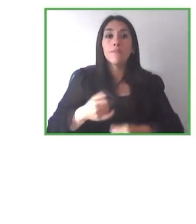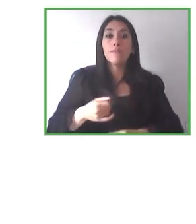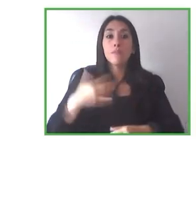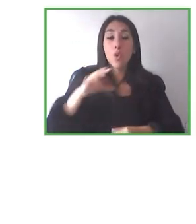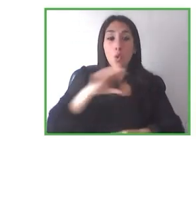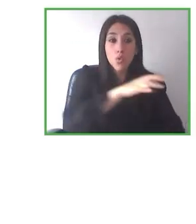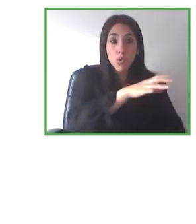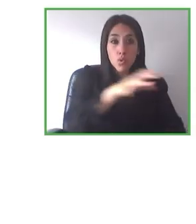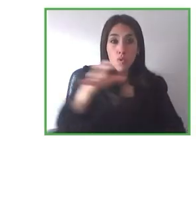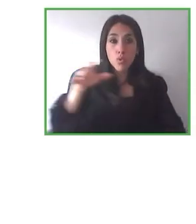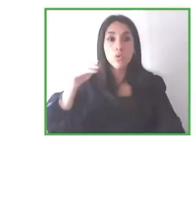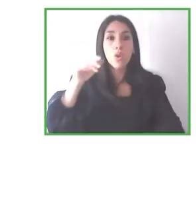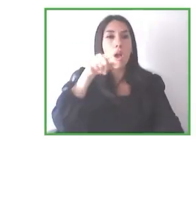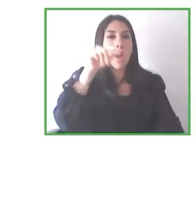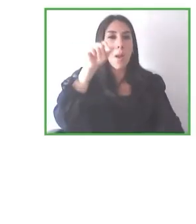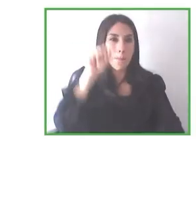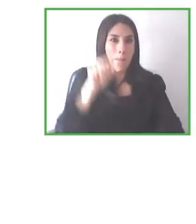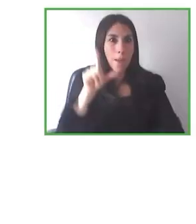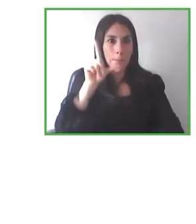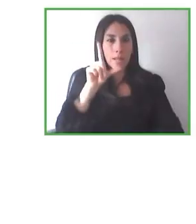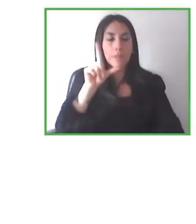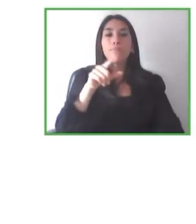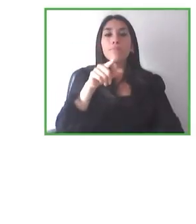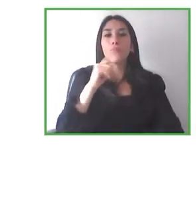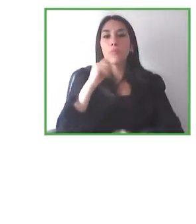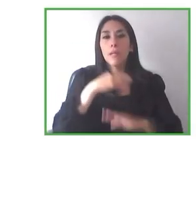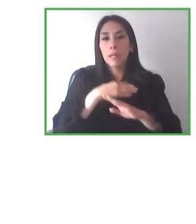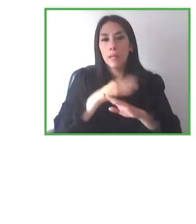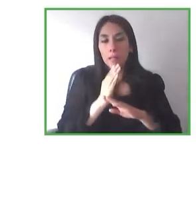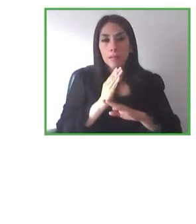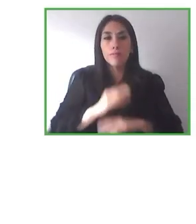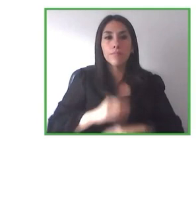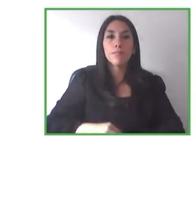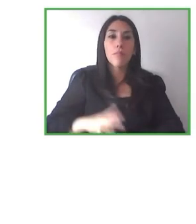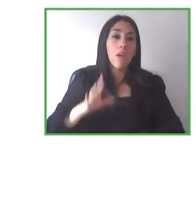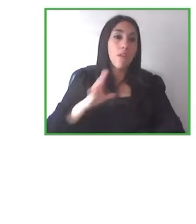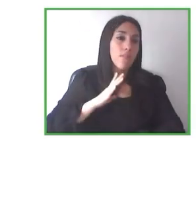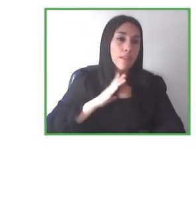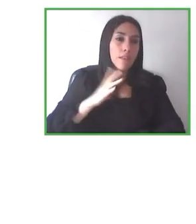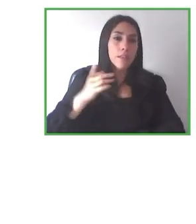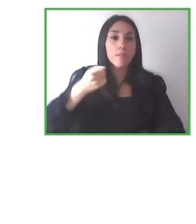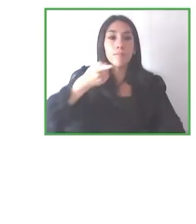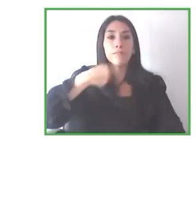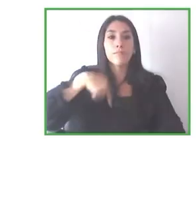tuvo un tour de aproximadamente tres semanas por todo el Ecuador y nos fue excelente, tuvo